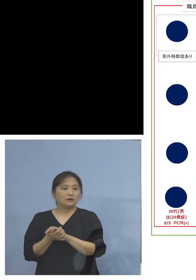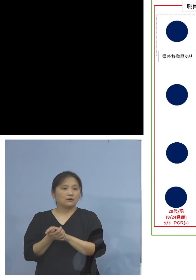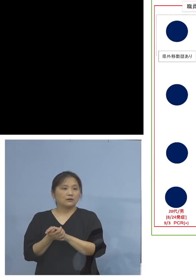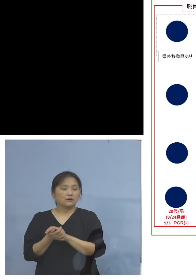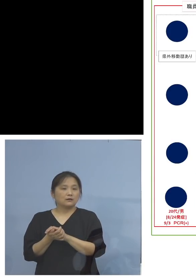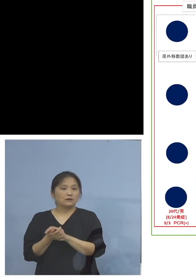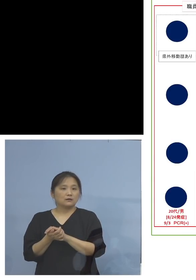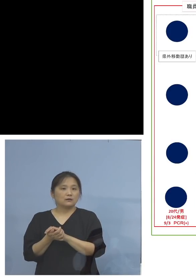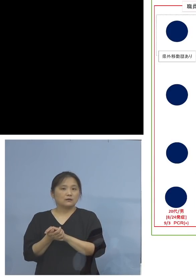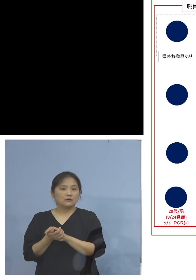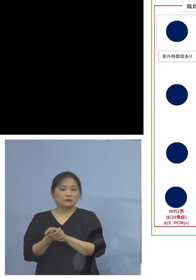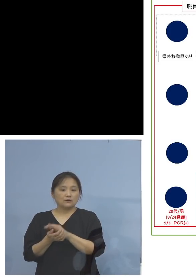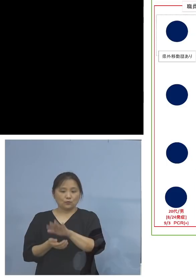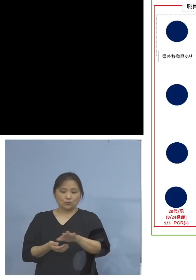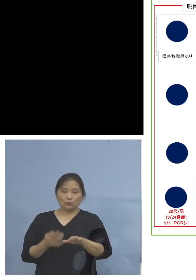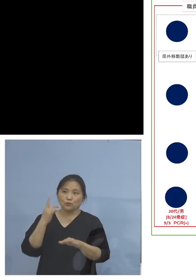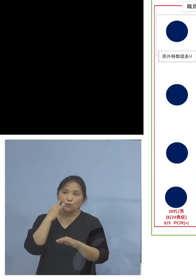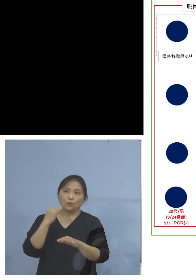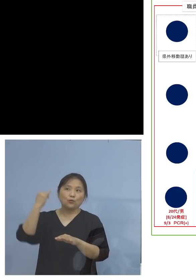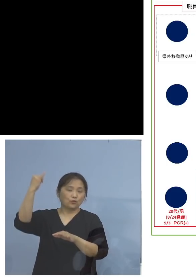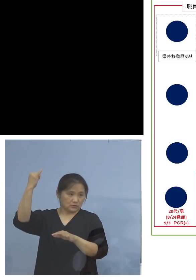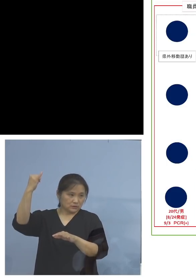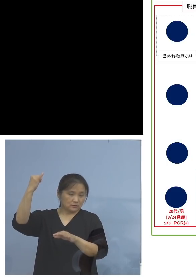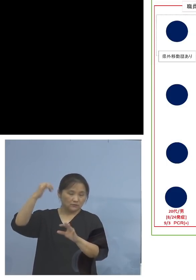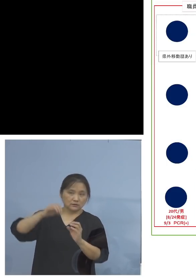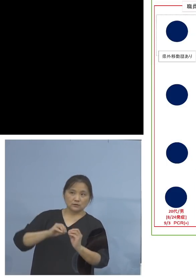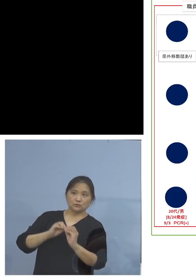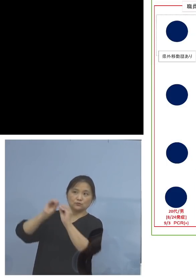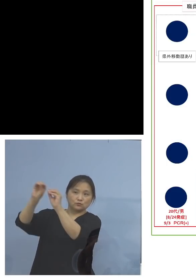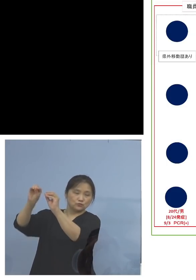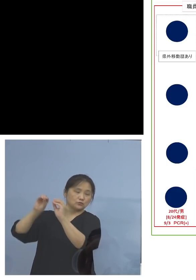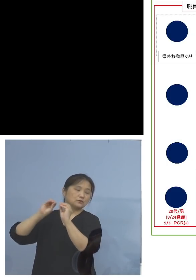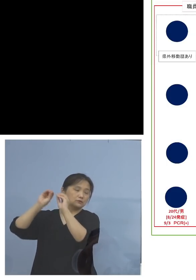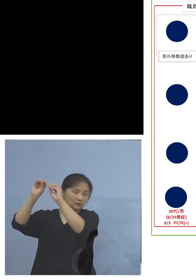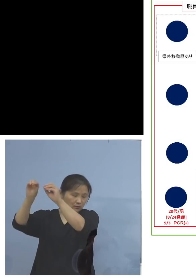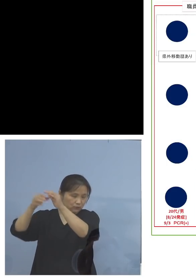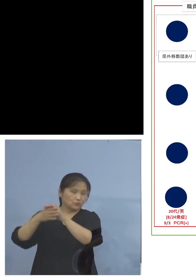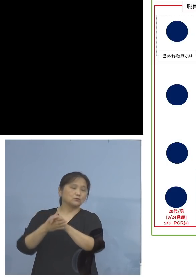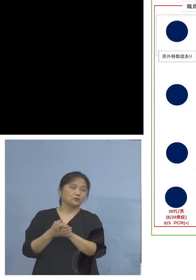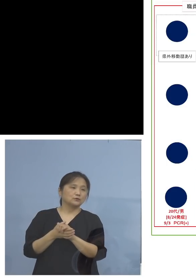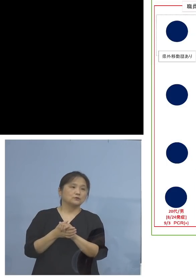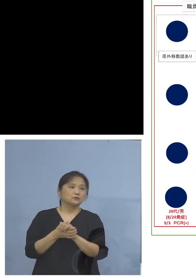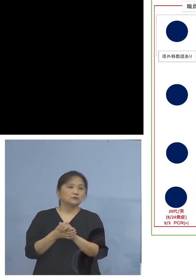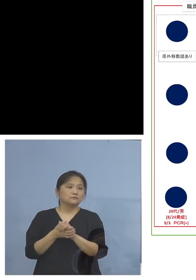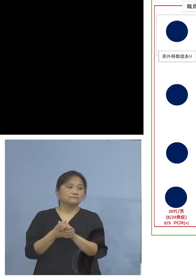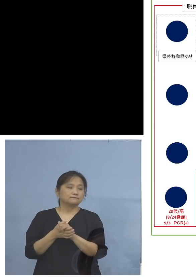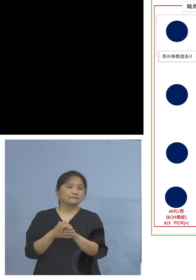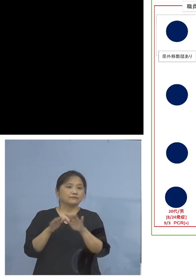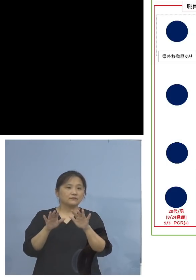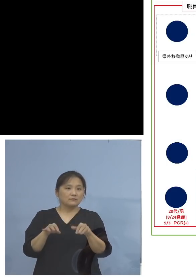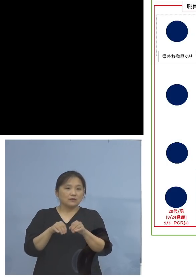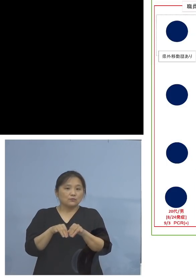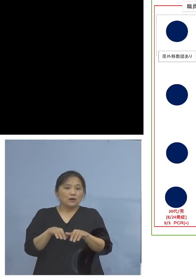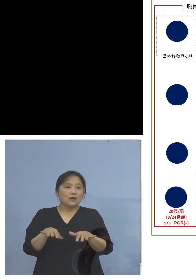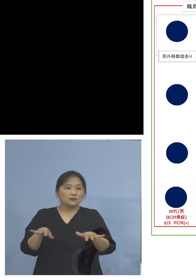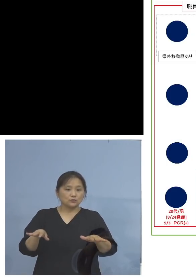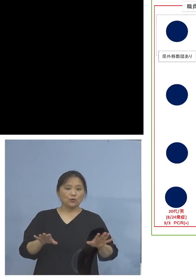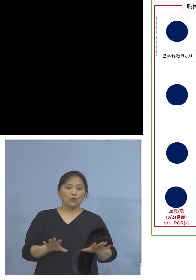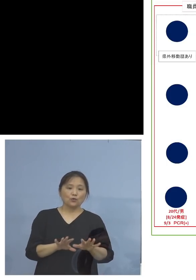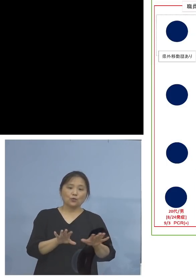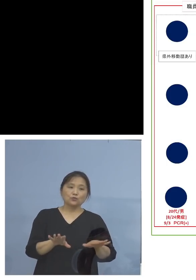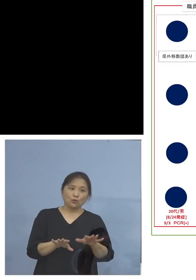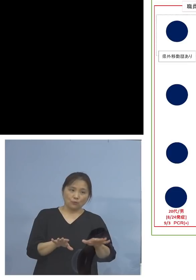ご両親とか、こうした形でうつってくると 今流行りの子どもさんから家庭内に